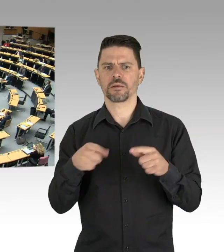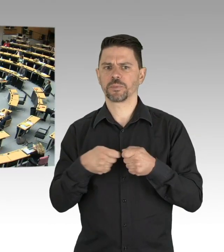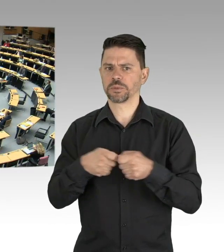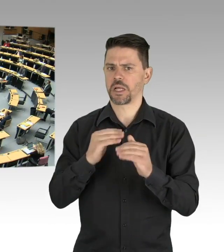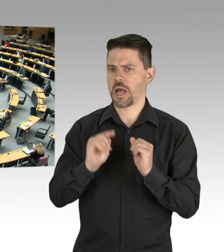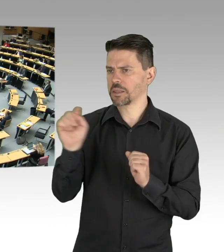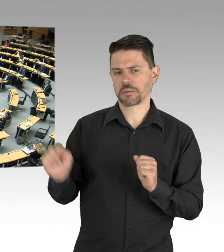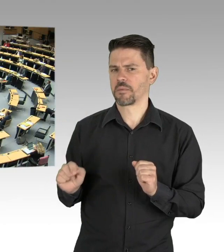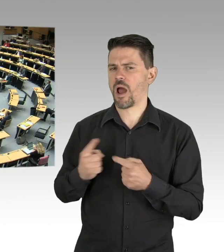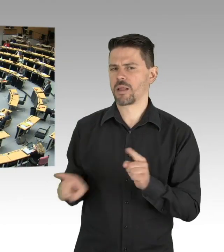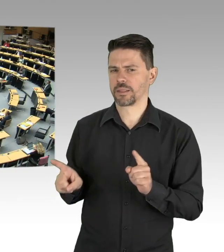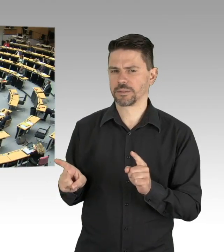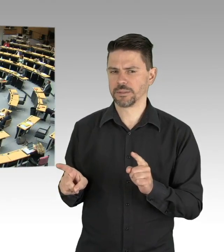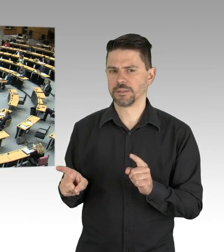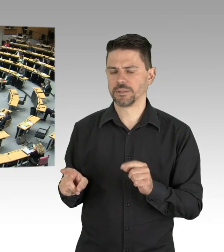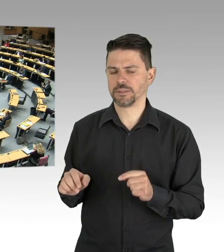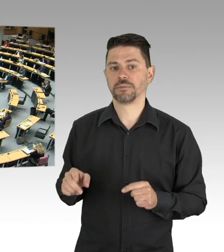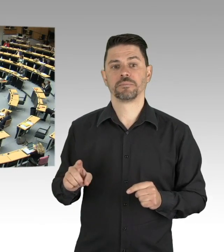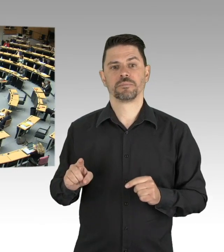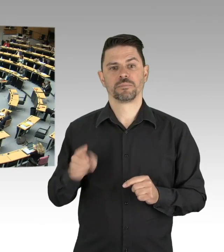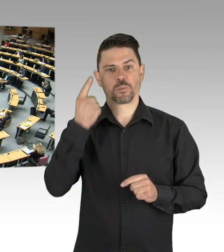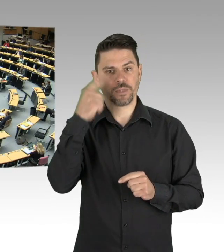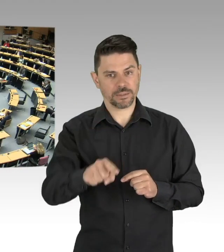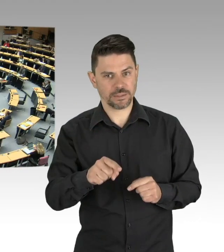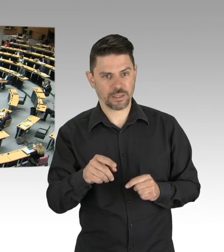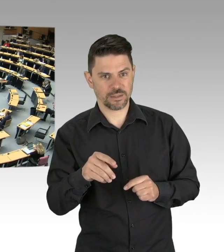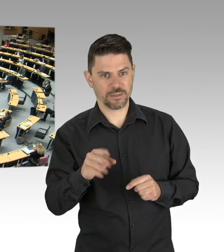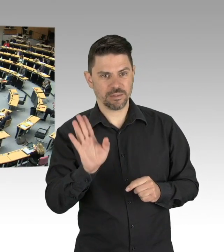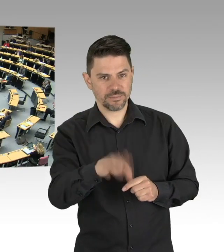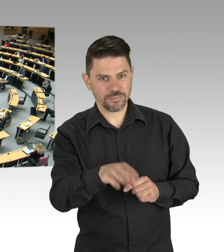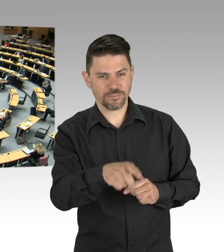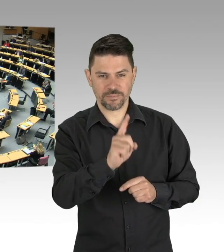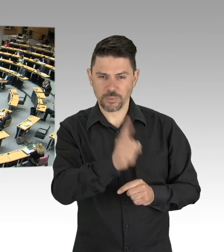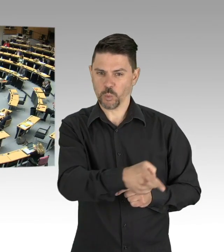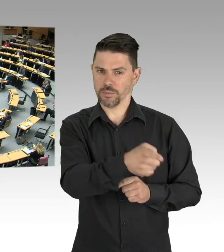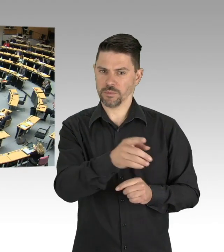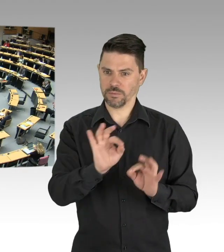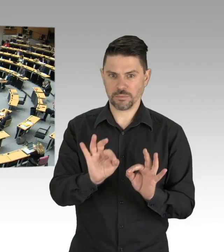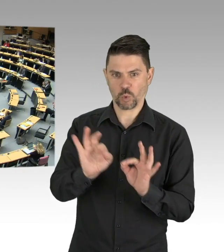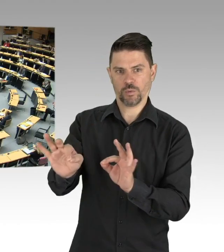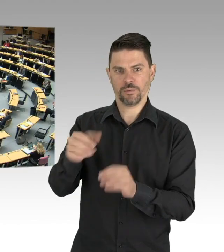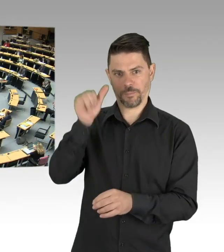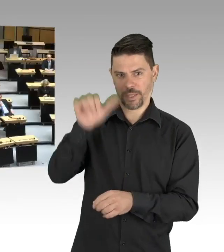denn die sind mir am nächsten. (Beifall)